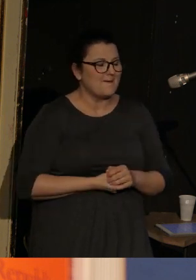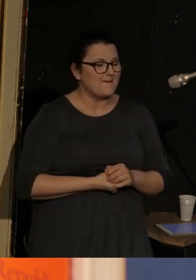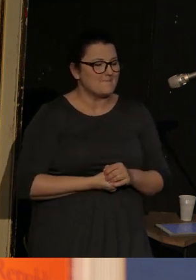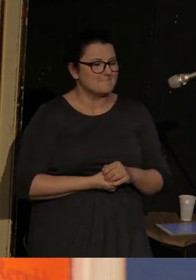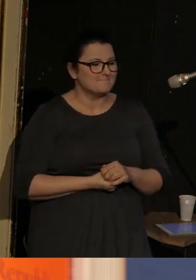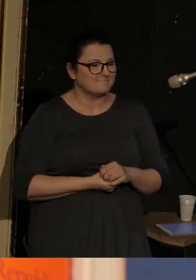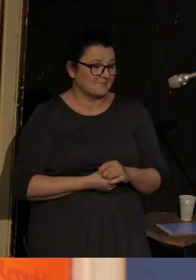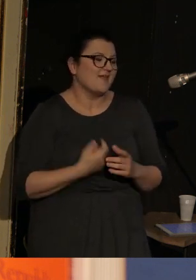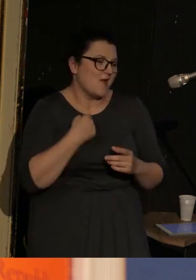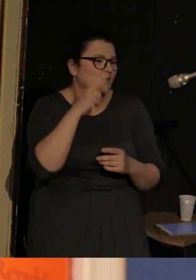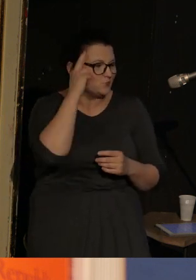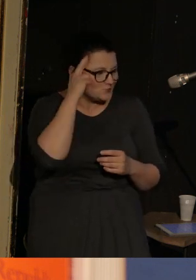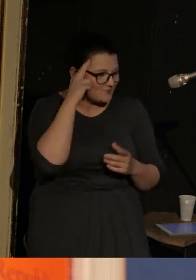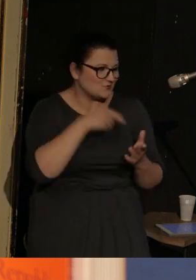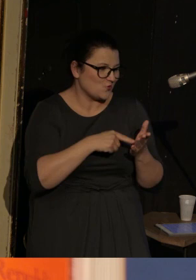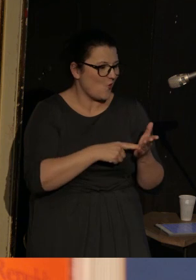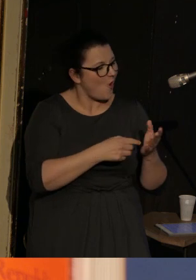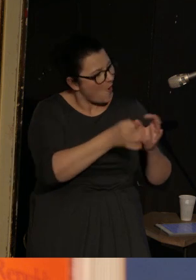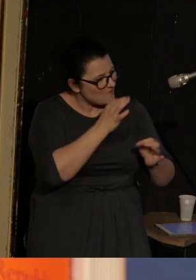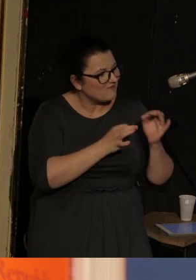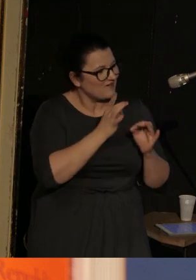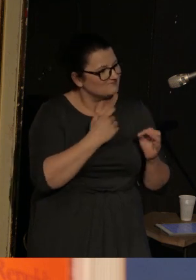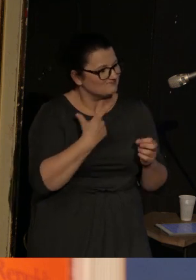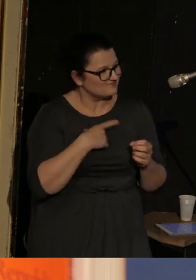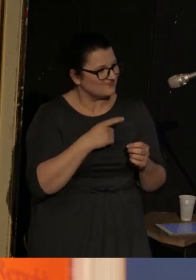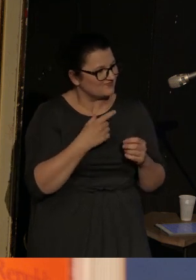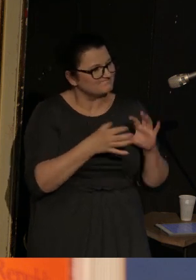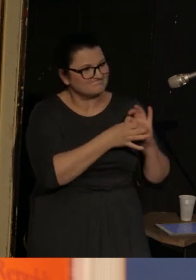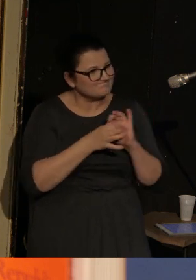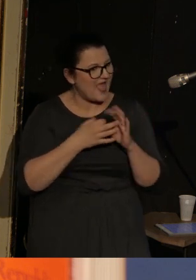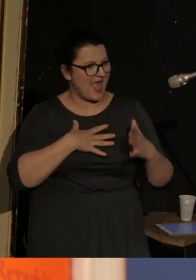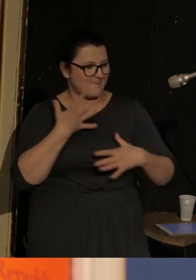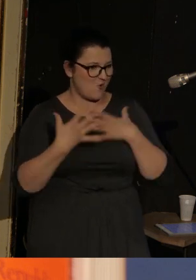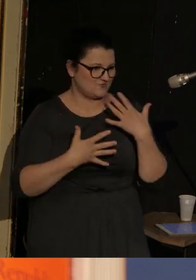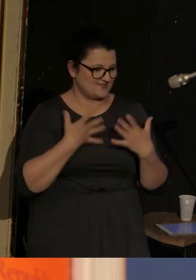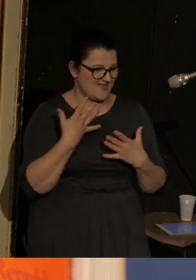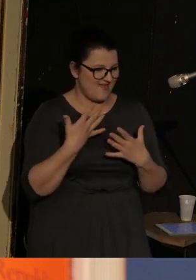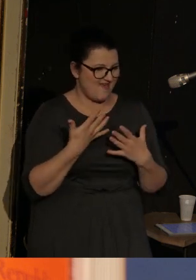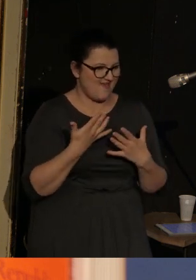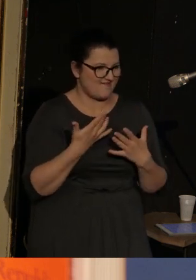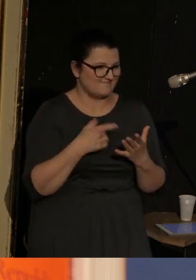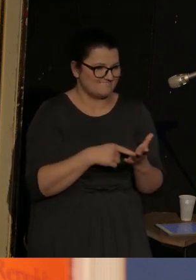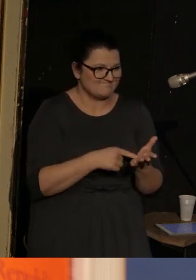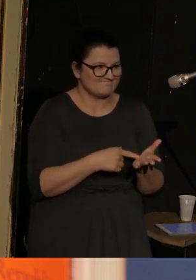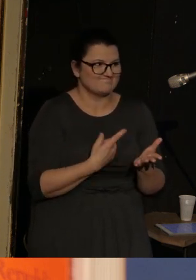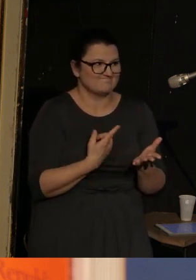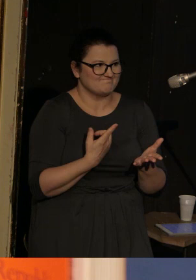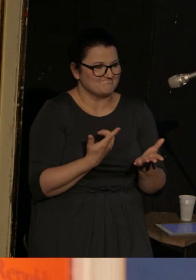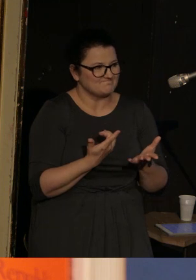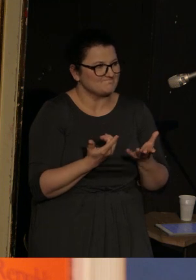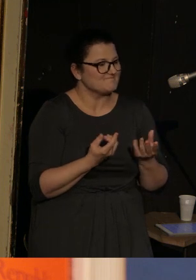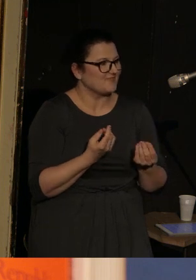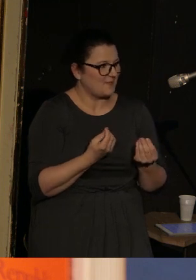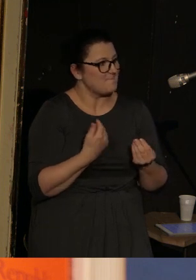Więc rozumiem, że to też jest taka opowieść o pewnej emocjonalności, która była.